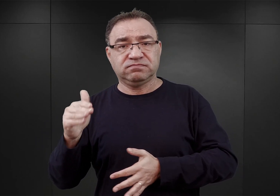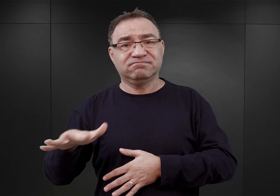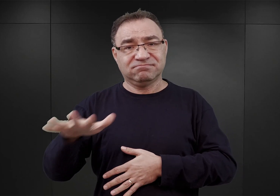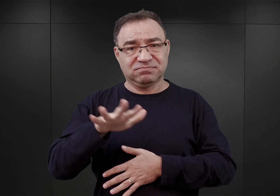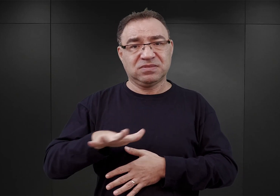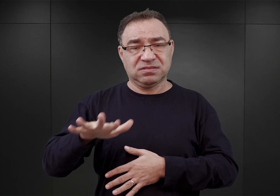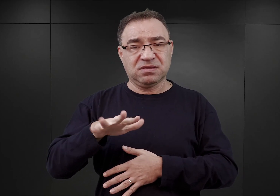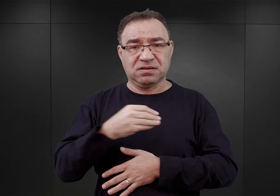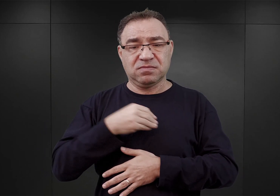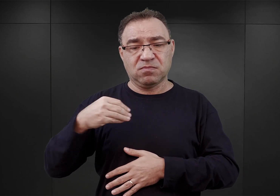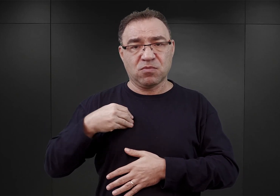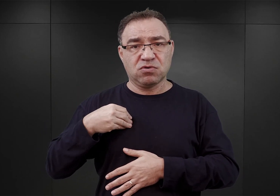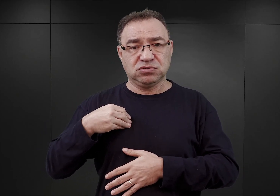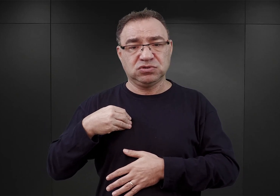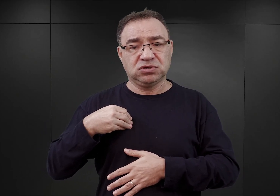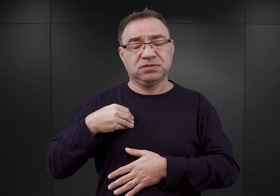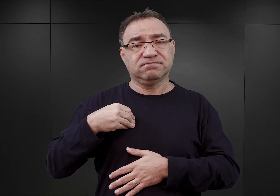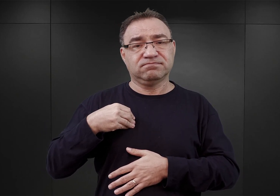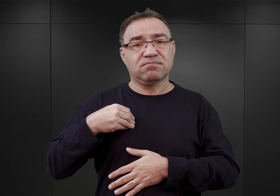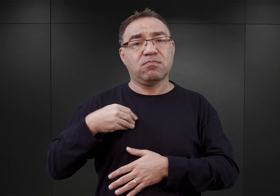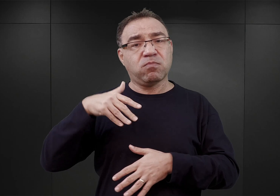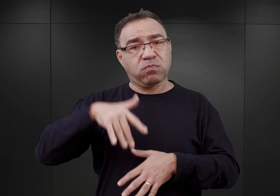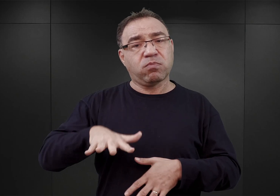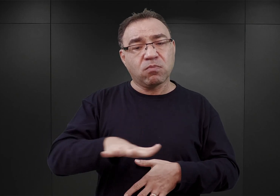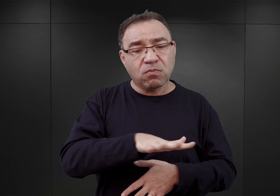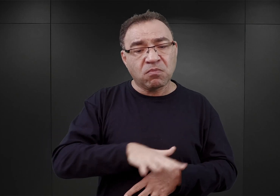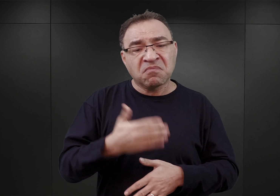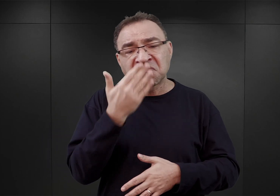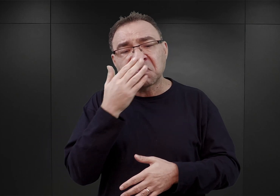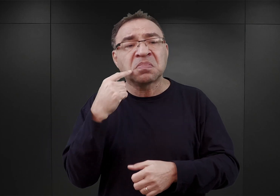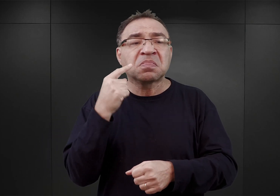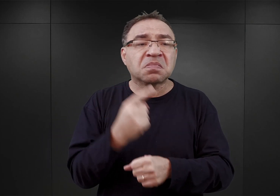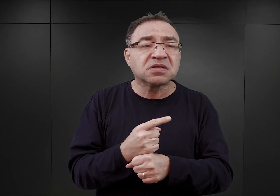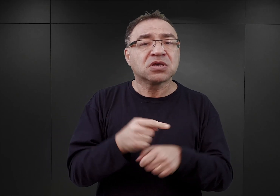Jak wyglądał proces podejmowania decyzji, żeby ten obóz powstał właśnie tutaj.